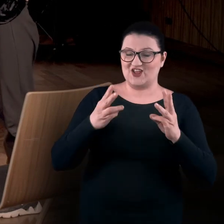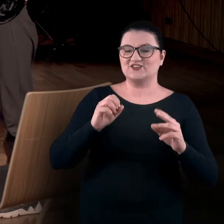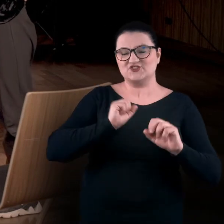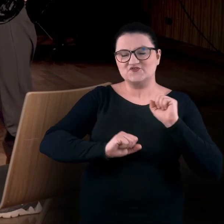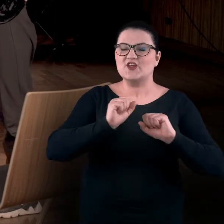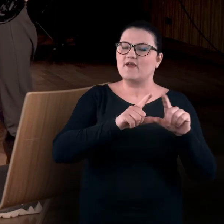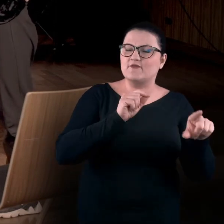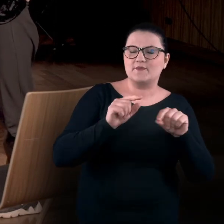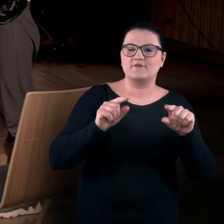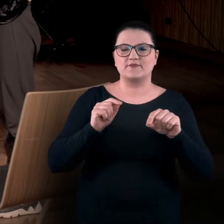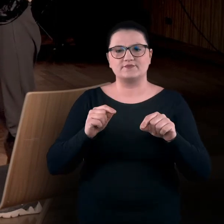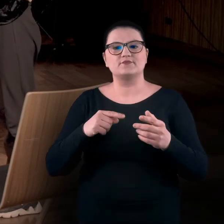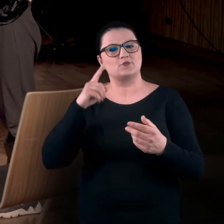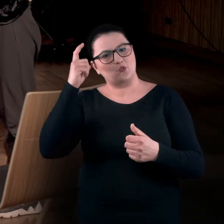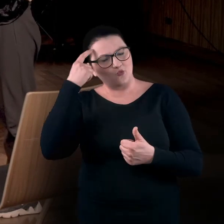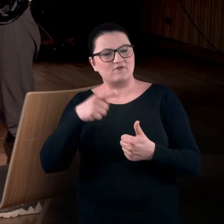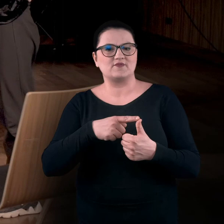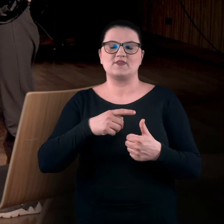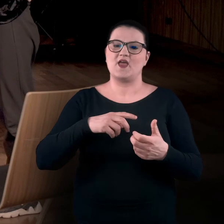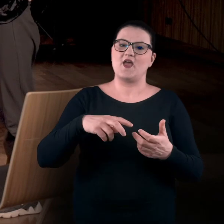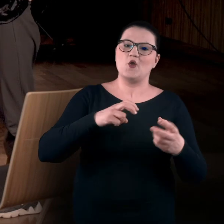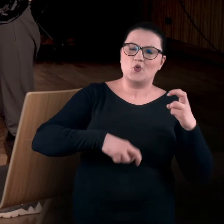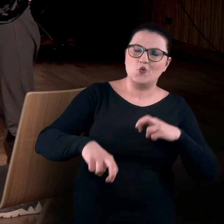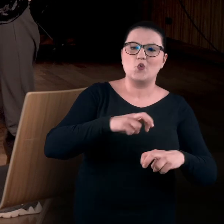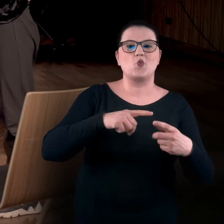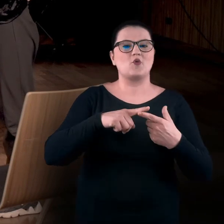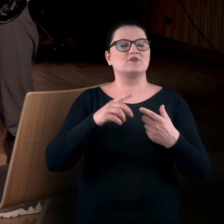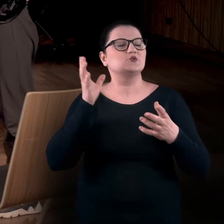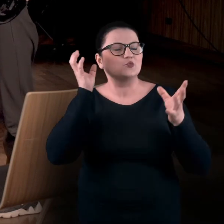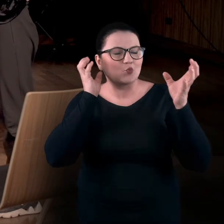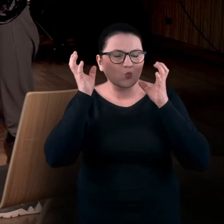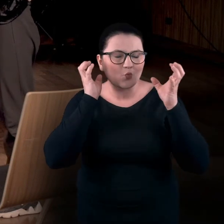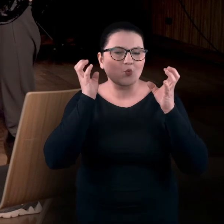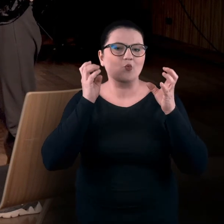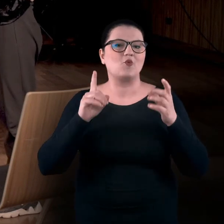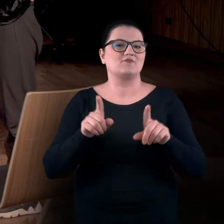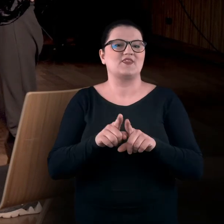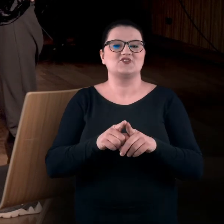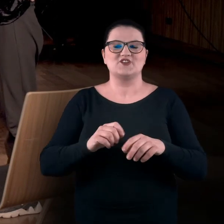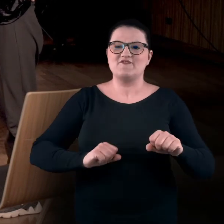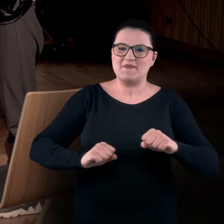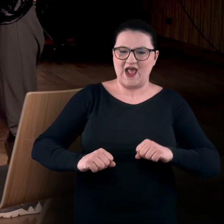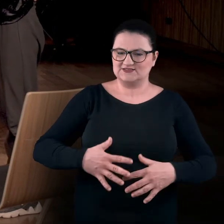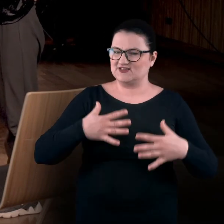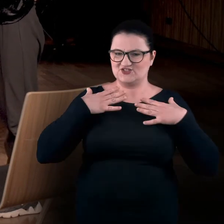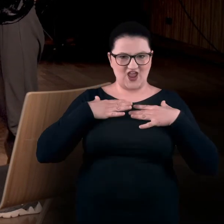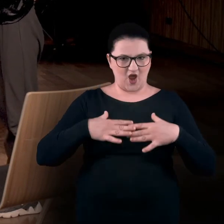głównie skupiliśmy się na ruchu, na doświadczaniu za pomocą słuchu, ale też wibracji na całym ciele.